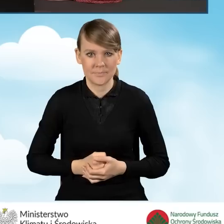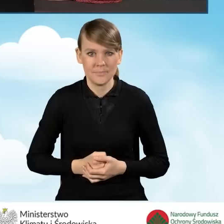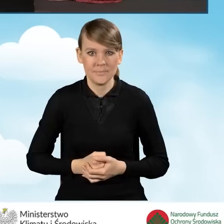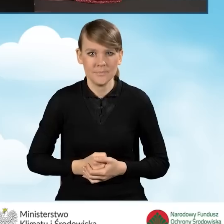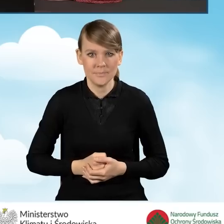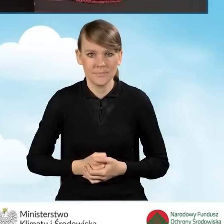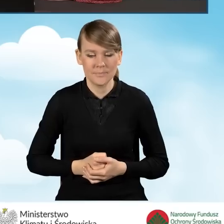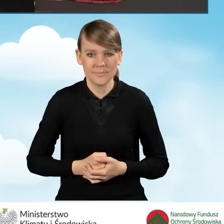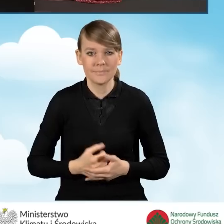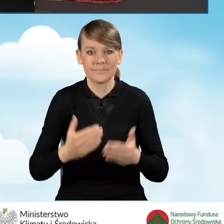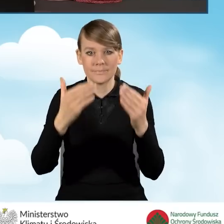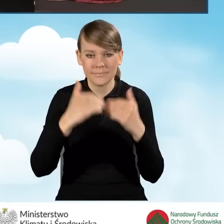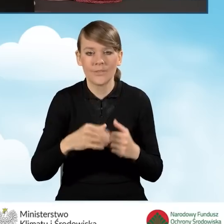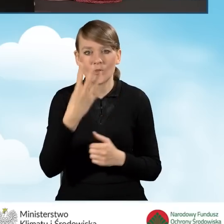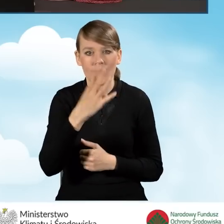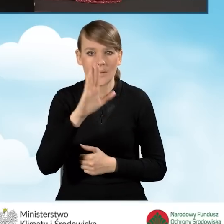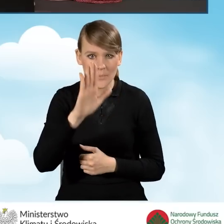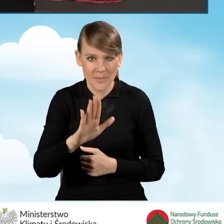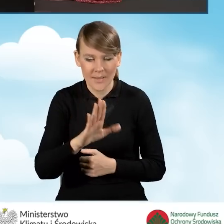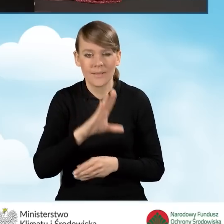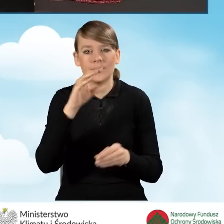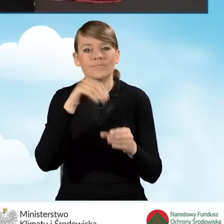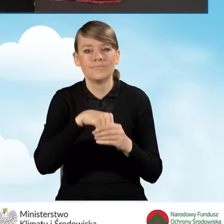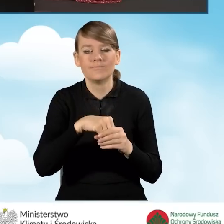Następne pole. Pole 4B mówi nam o numerze wniosku,